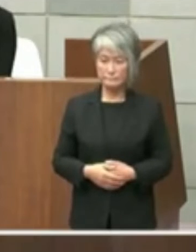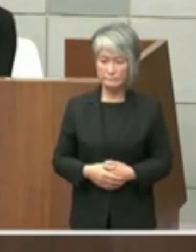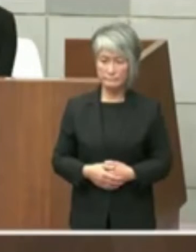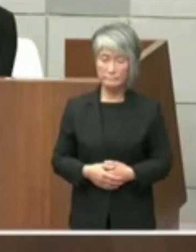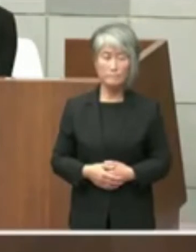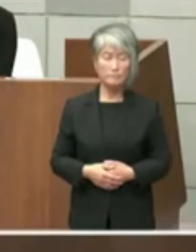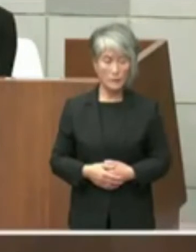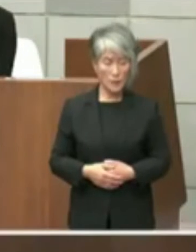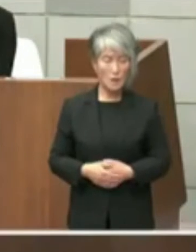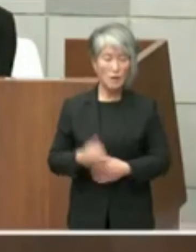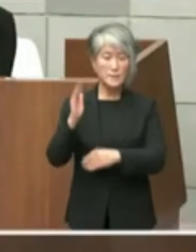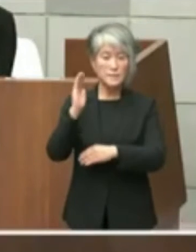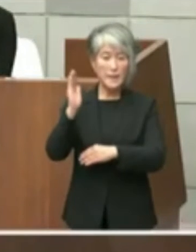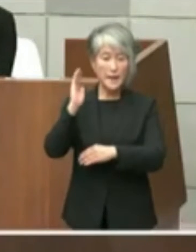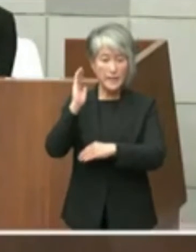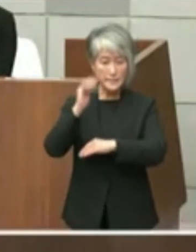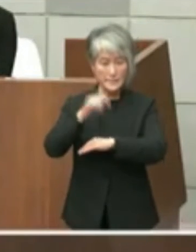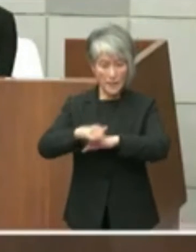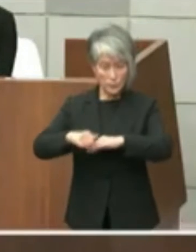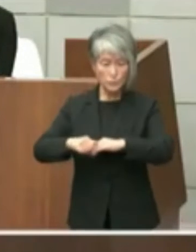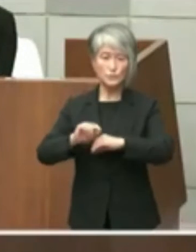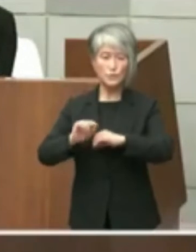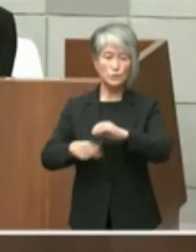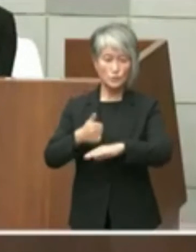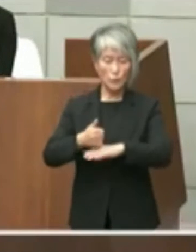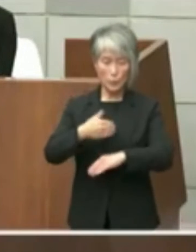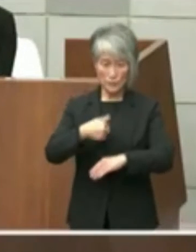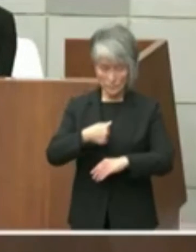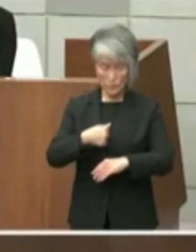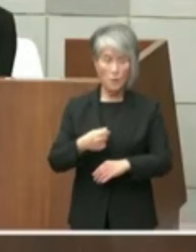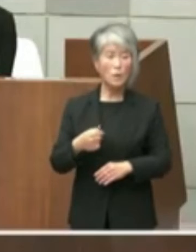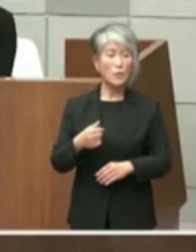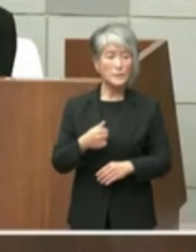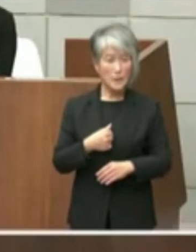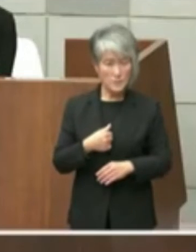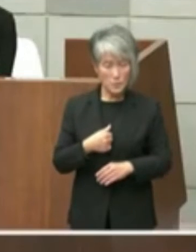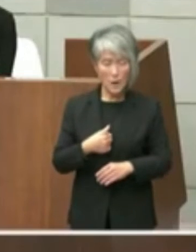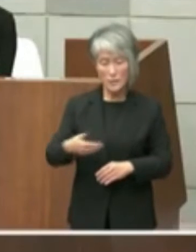政策局長でございます8私からはご質問の 1項目目